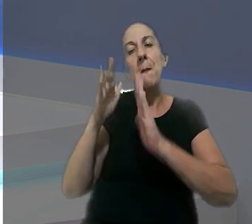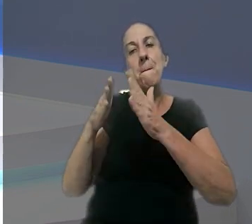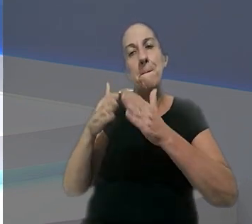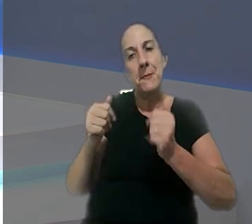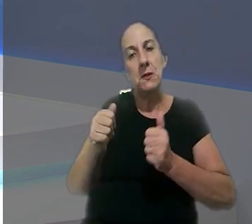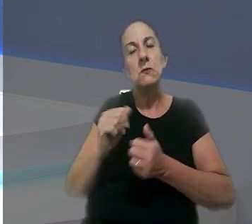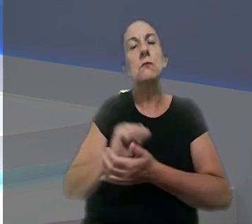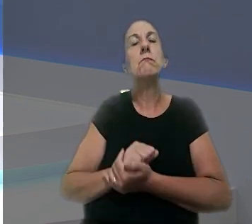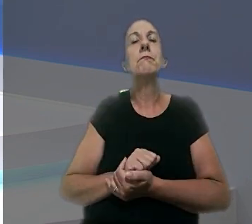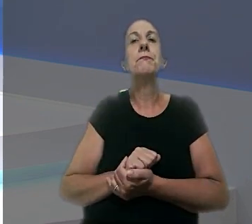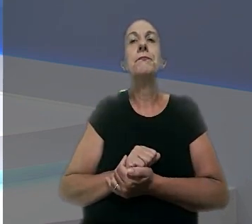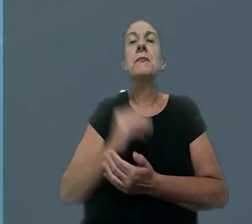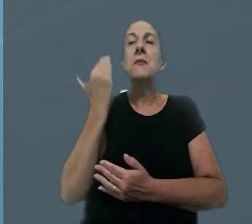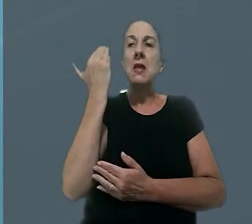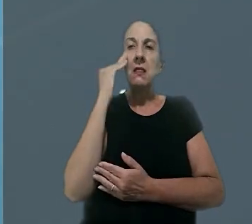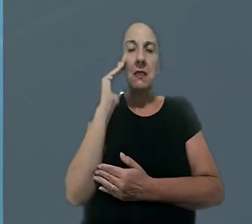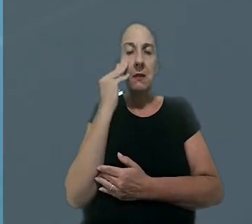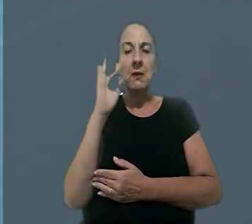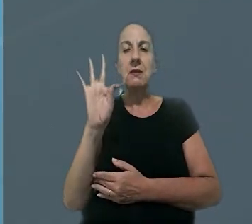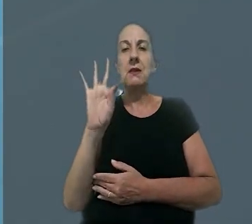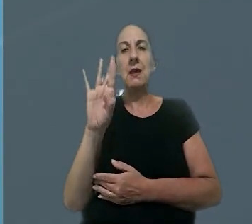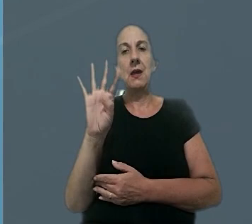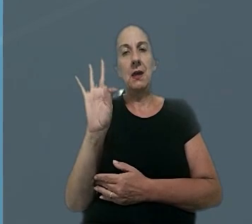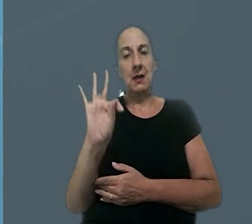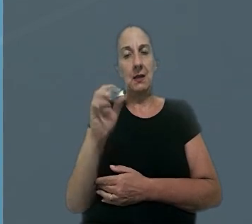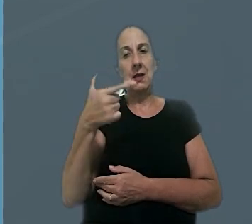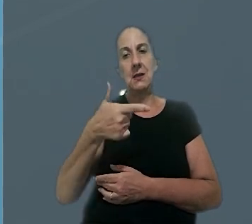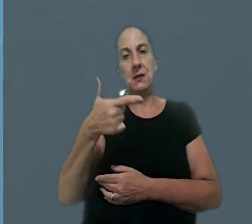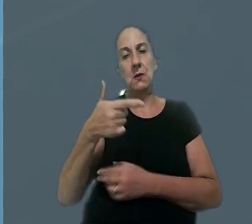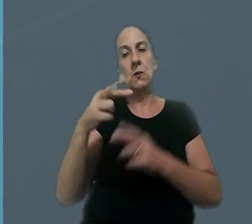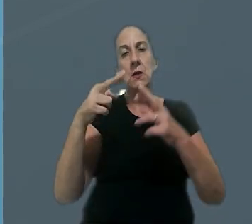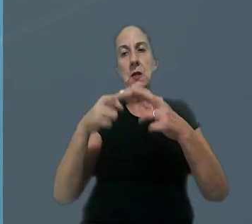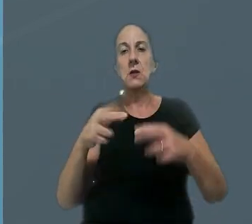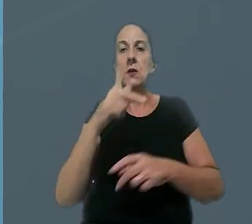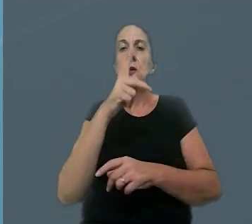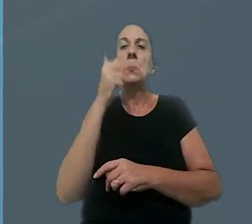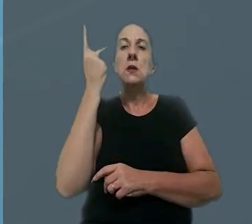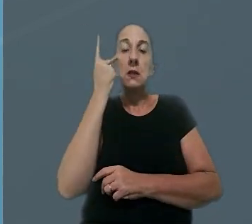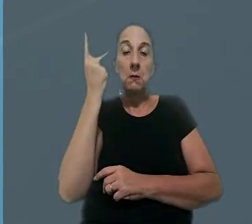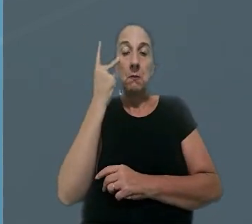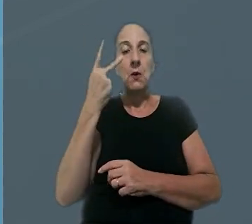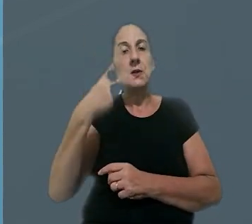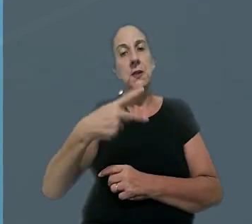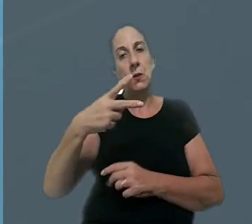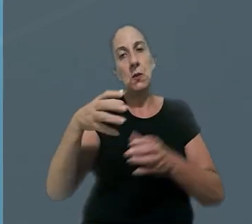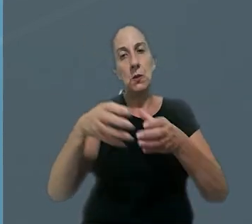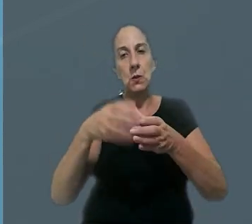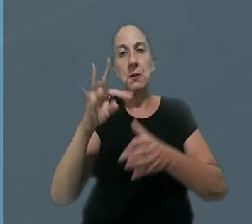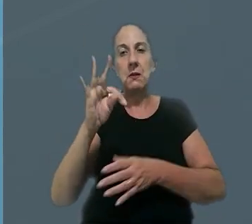pedir reparação. O entendimento do TRT da 2ª Região (SP) ficou mantido na 2ª Turma do TST.